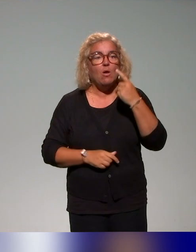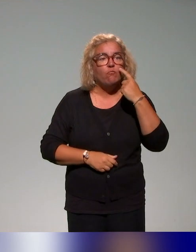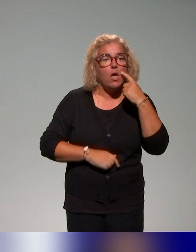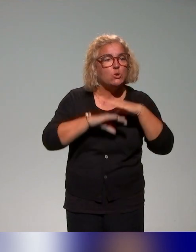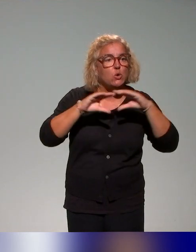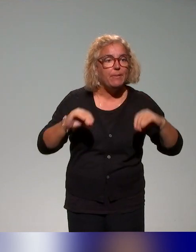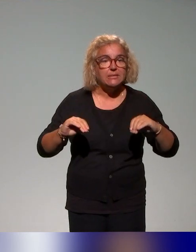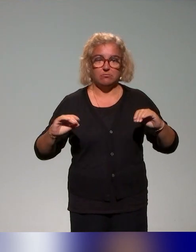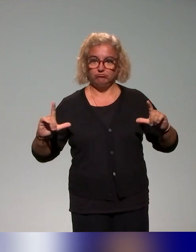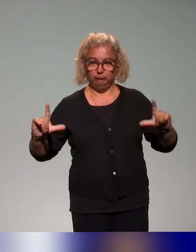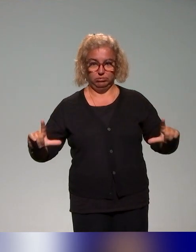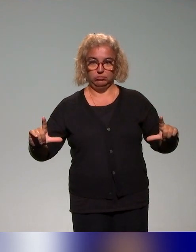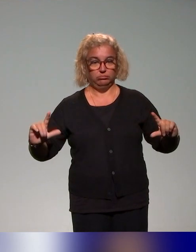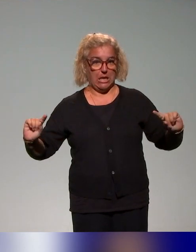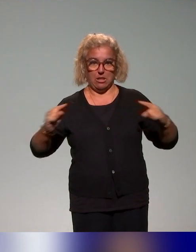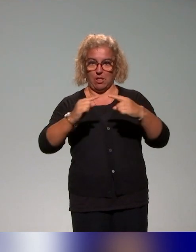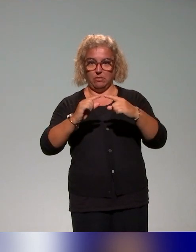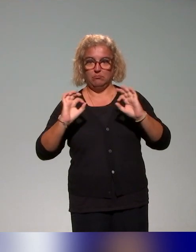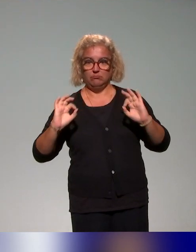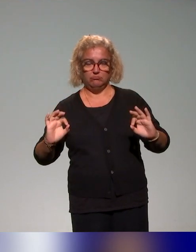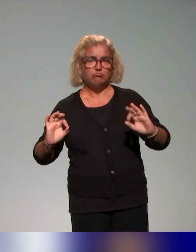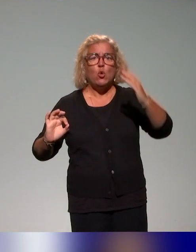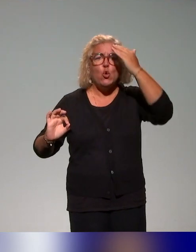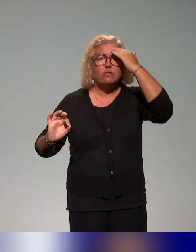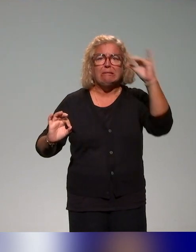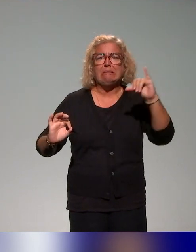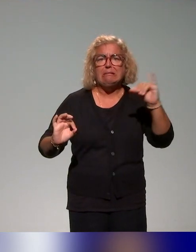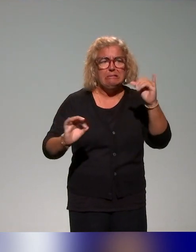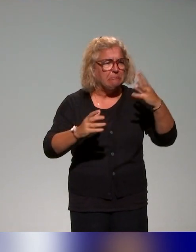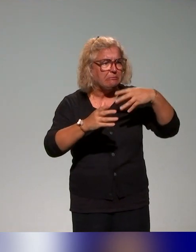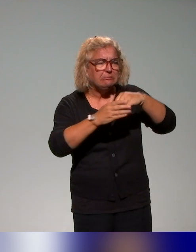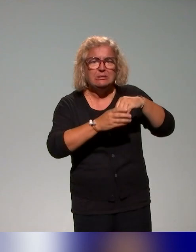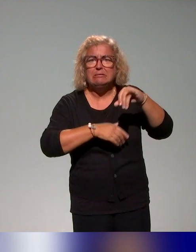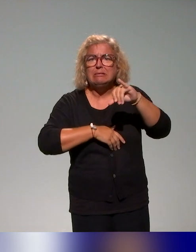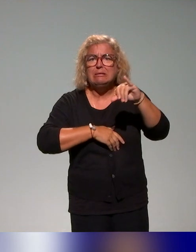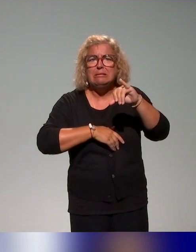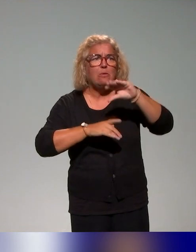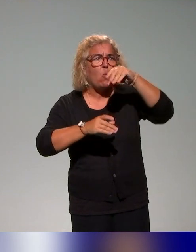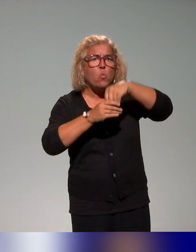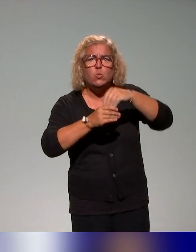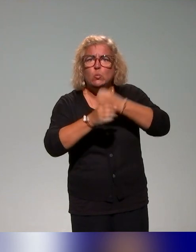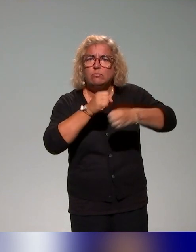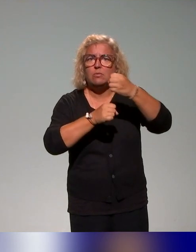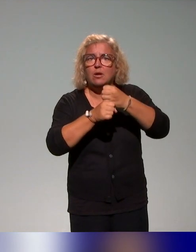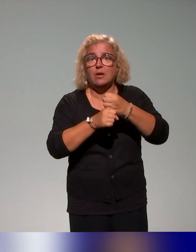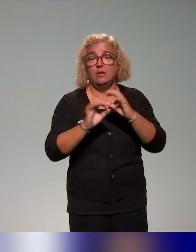cartographie pour structurer, pour connaître les acteurs, pour aussi nourrir les contenus. Et nourrir les contenus, c'est être dans une interaction,